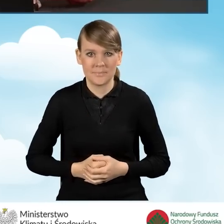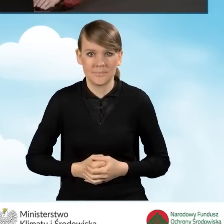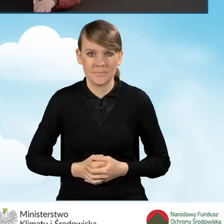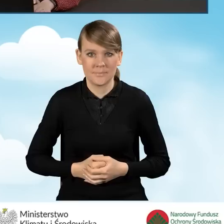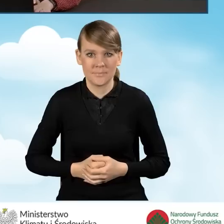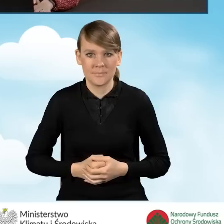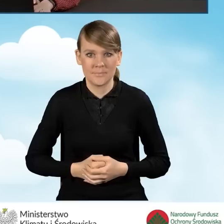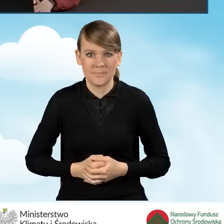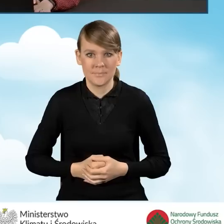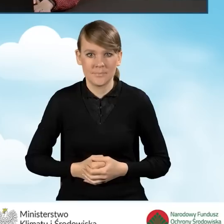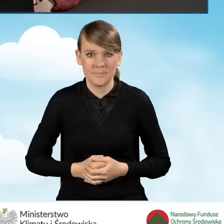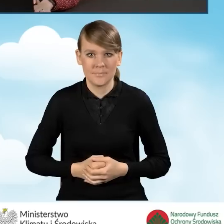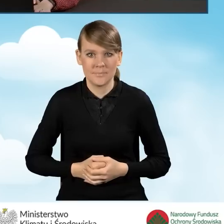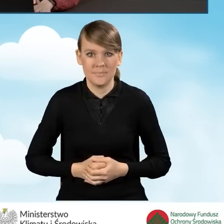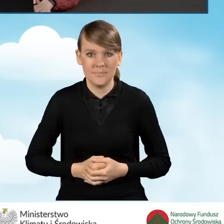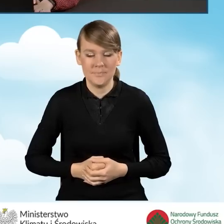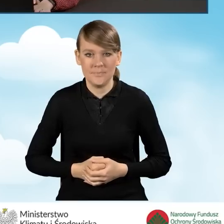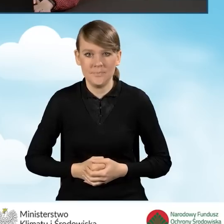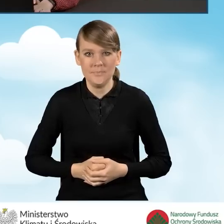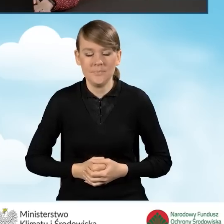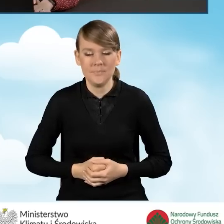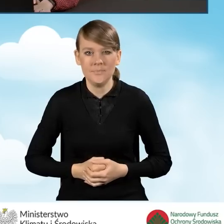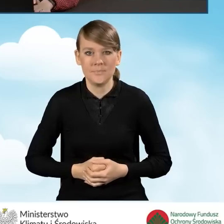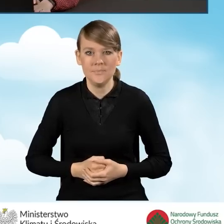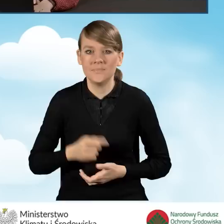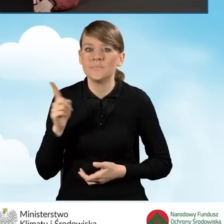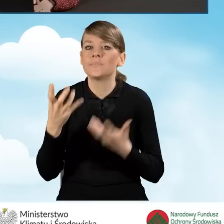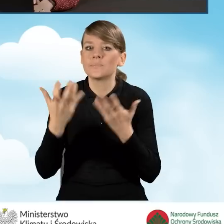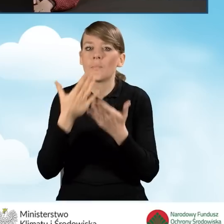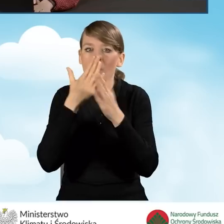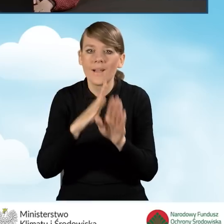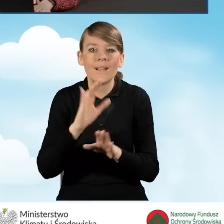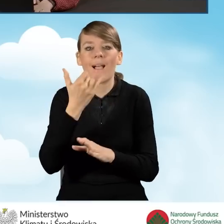Natomiast jednocześnie chciałabym Państwu pokazać jak wygląda sytuacja,